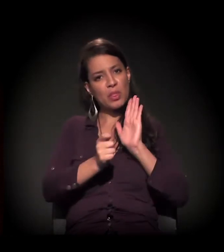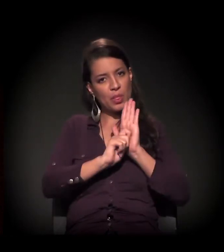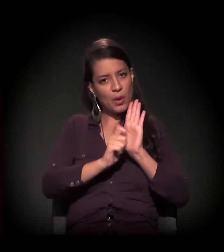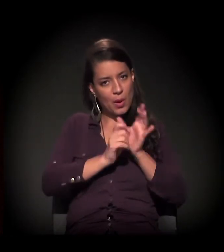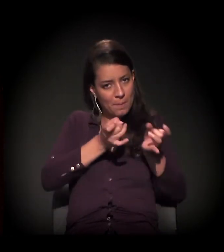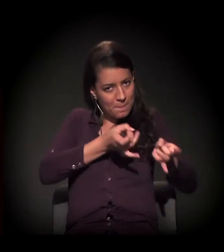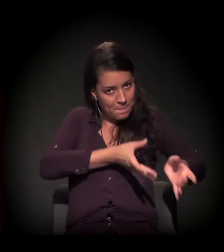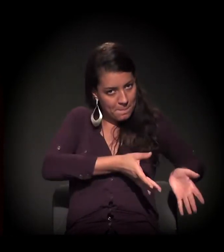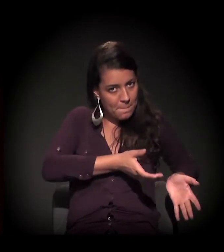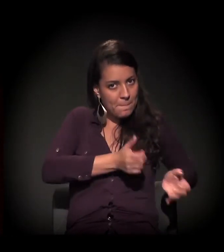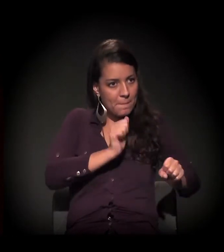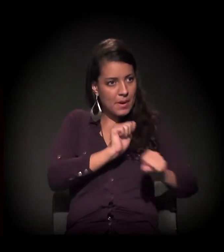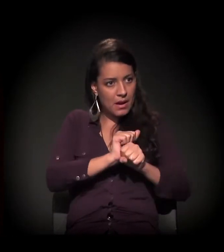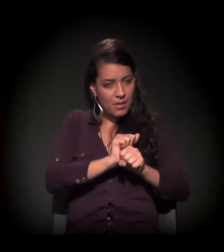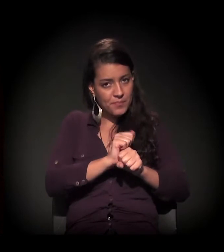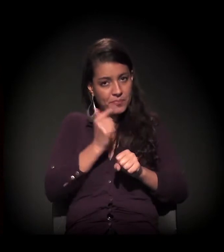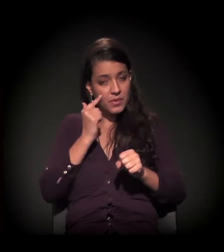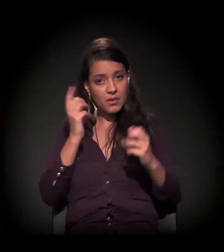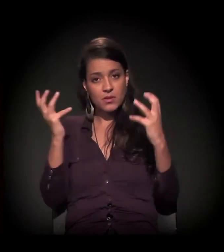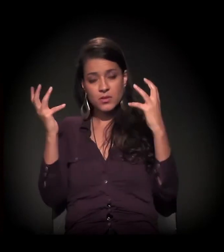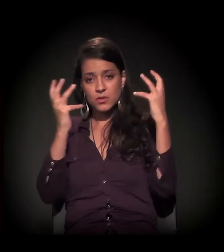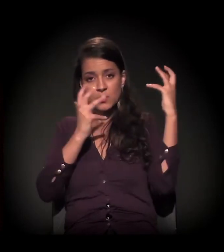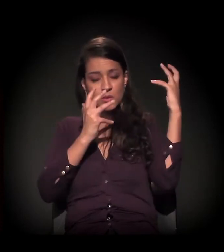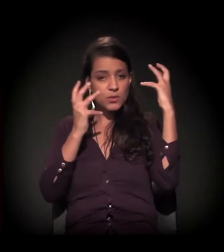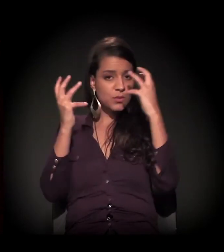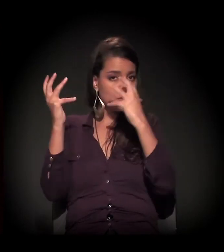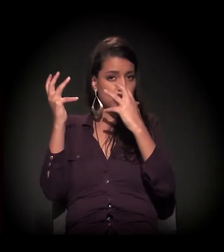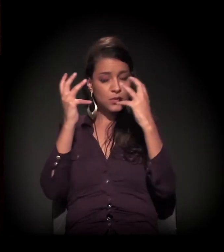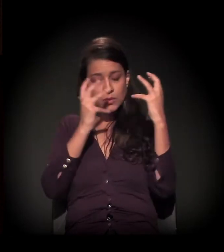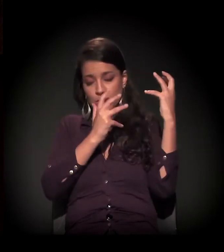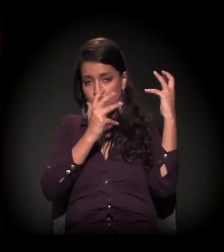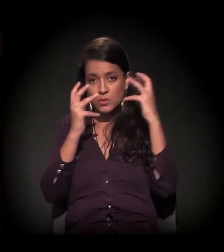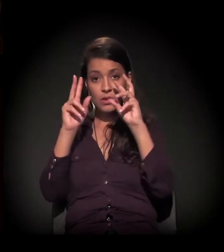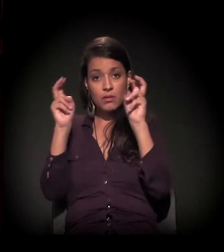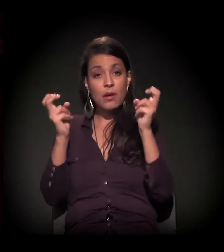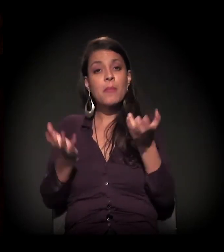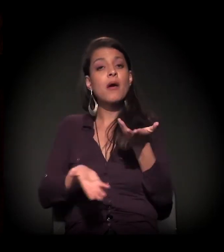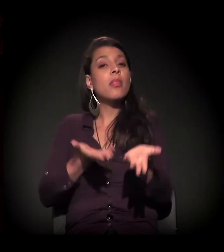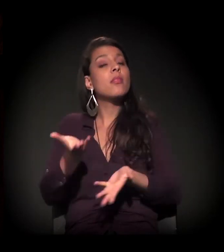justamente em vista da lógica que se usa no que se diz terapia.